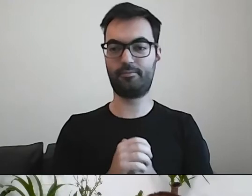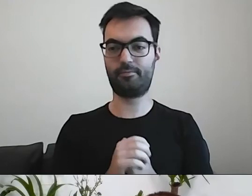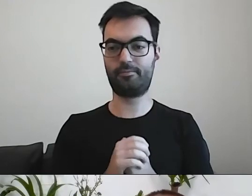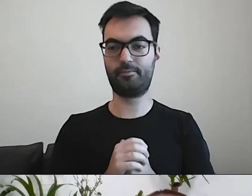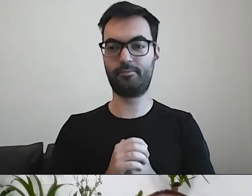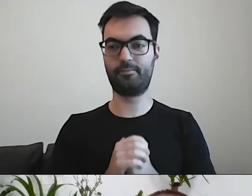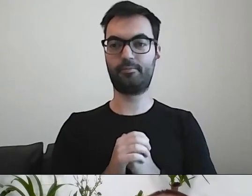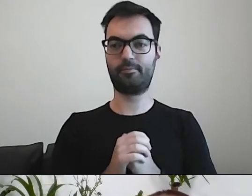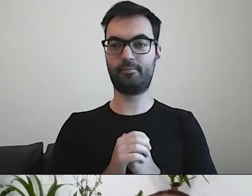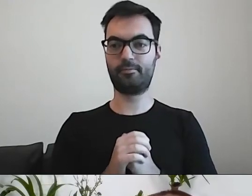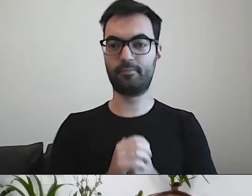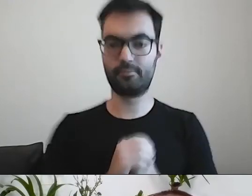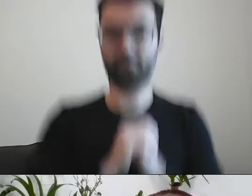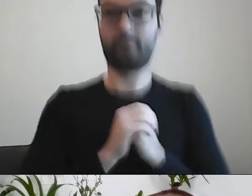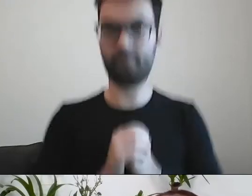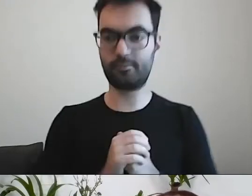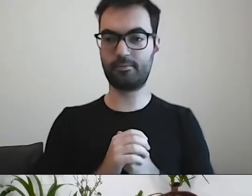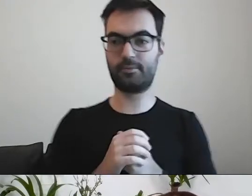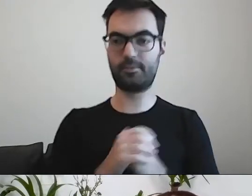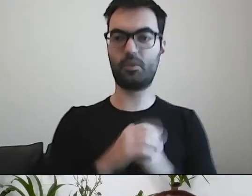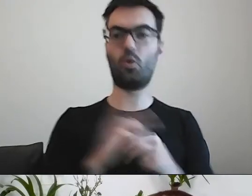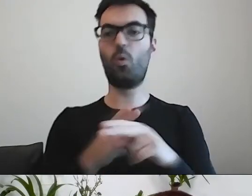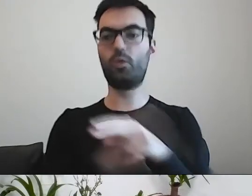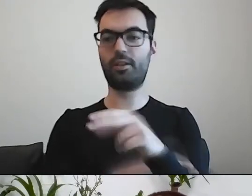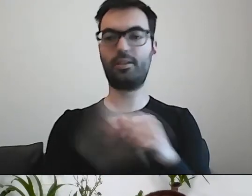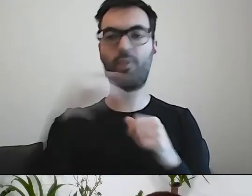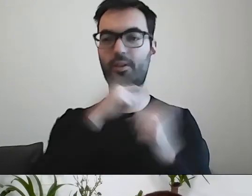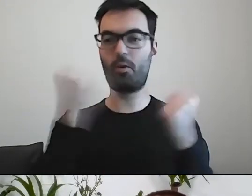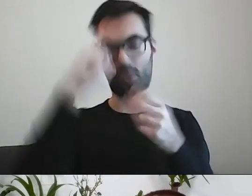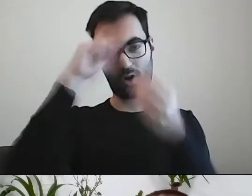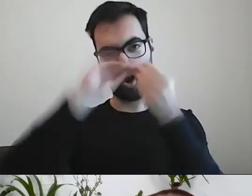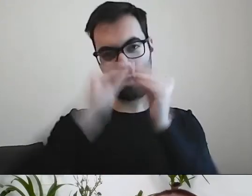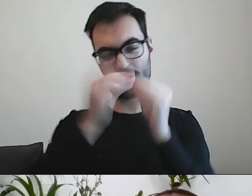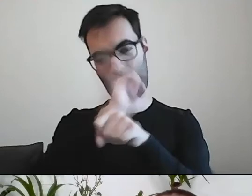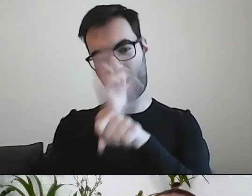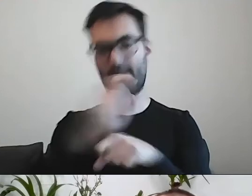Potrafią urzędnicy komplikować. Potrafią nazywać szumnie i dumnie czynności.